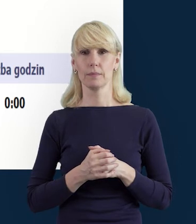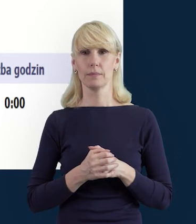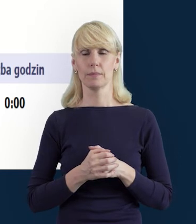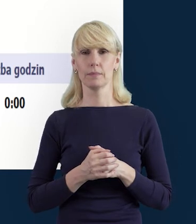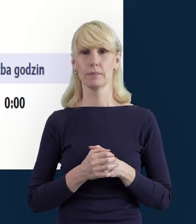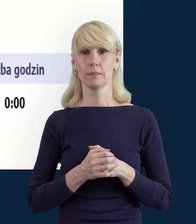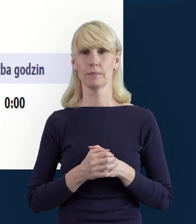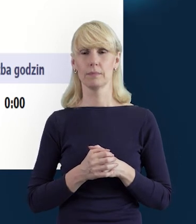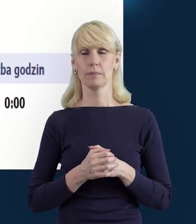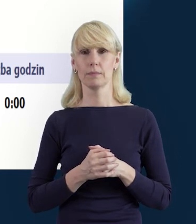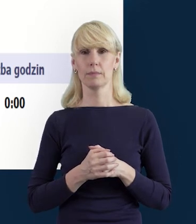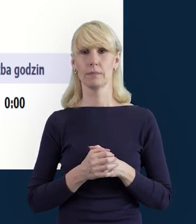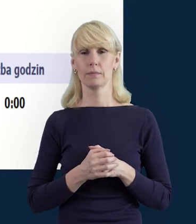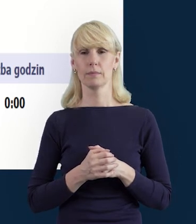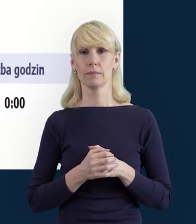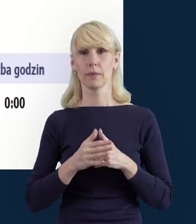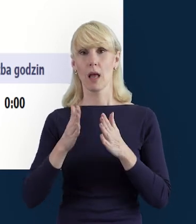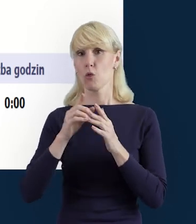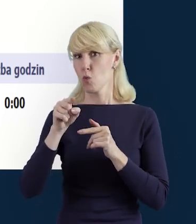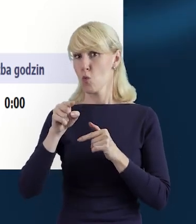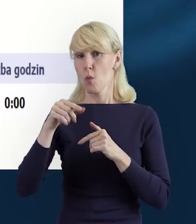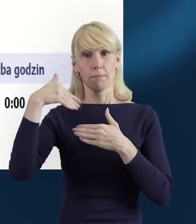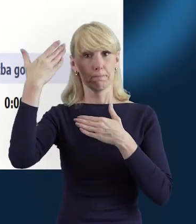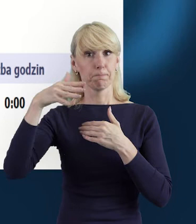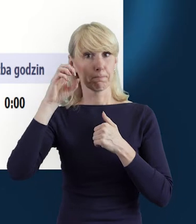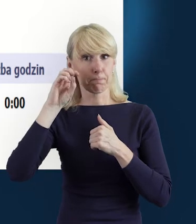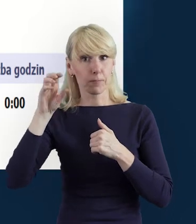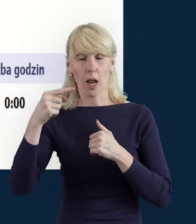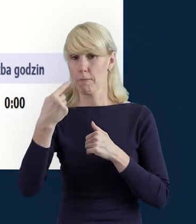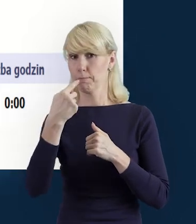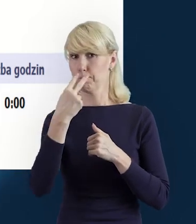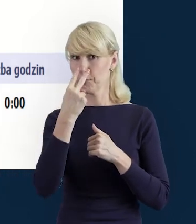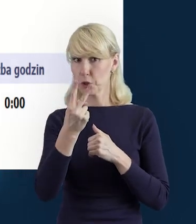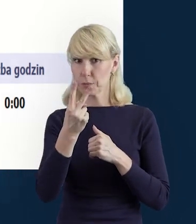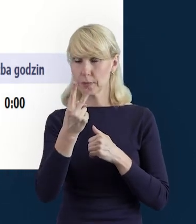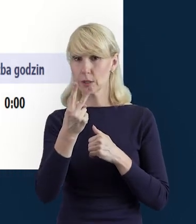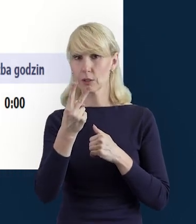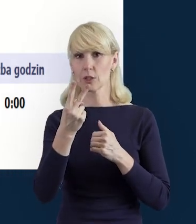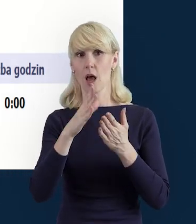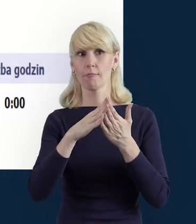jak przy pomocy tej edycji, pojawi nam się kalendarz